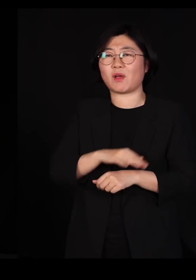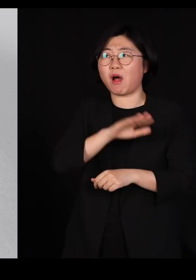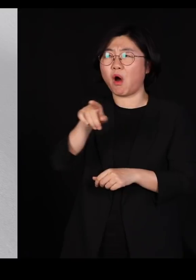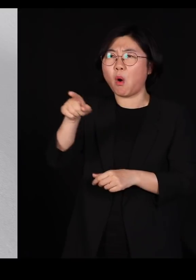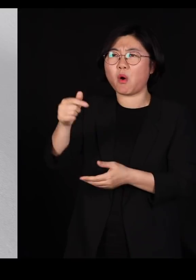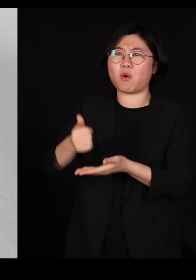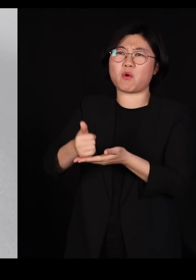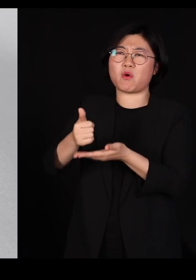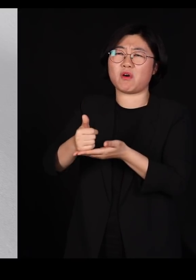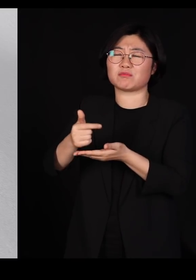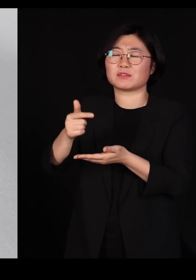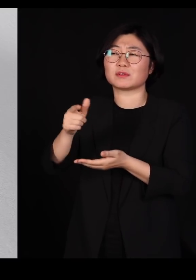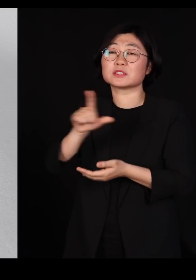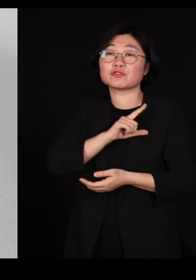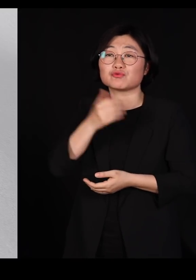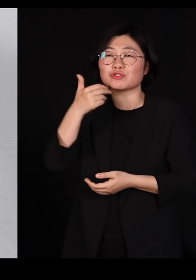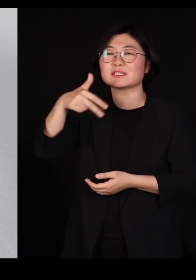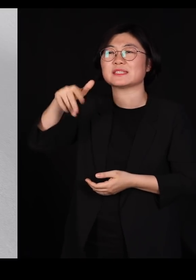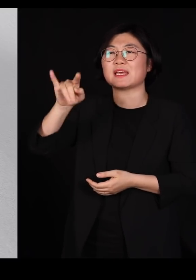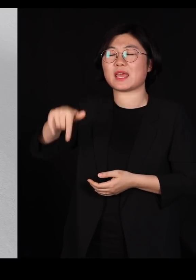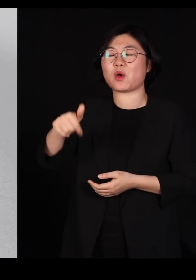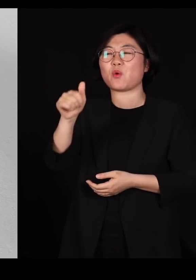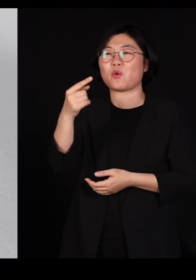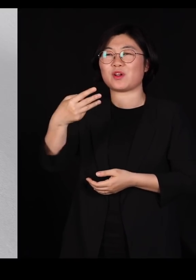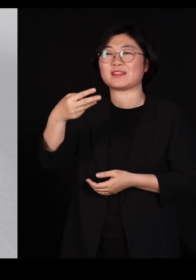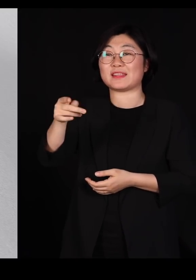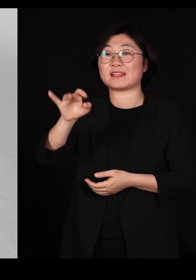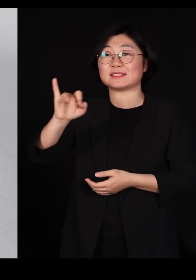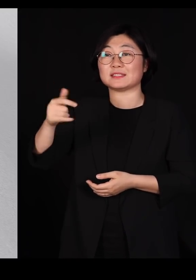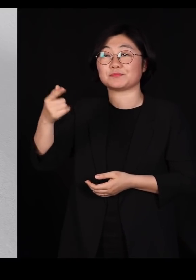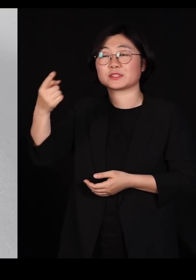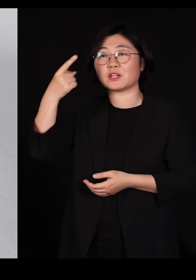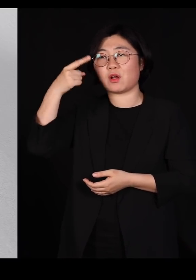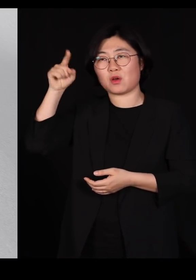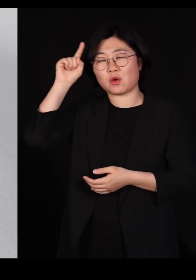잭 홀데인이라는 분인데요 저분이 런던 대학교수를 하던 시절